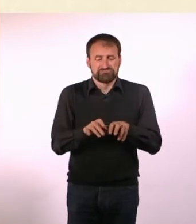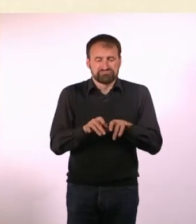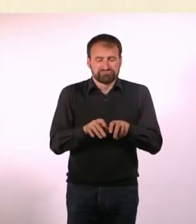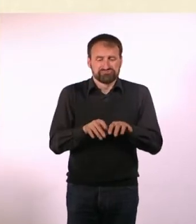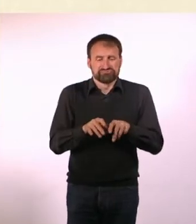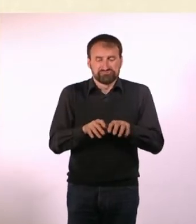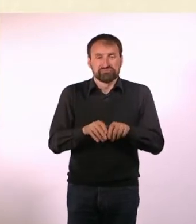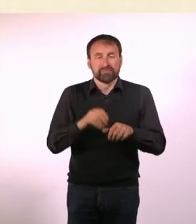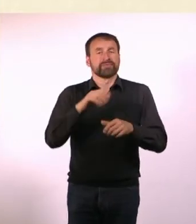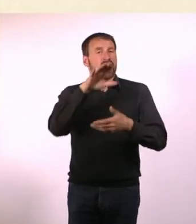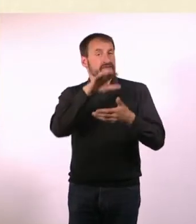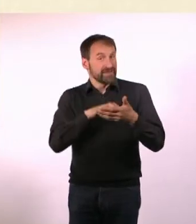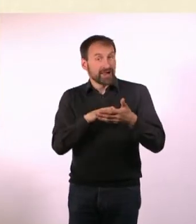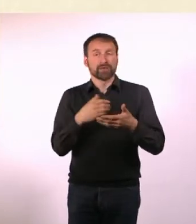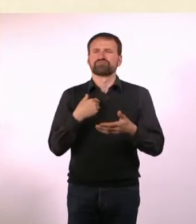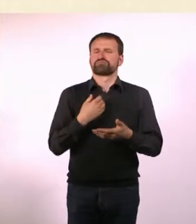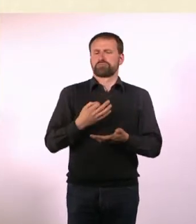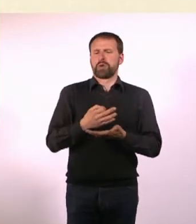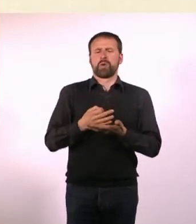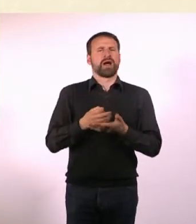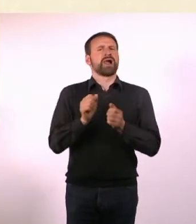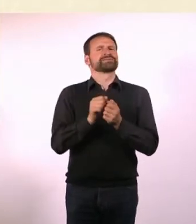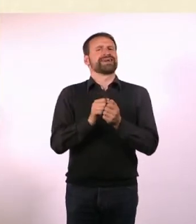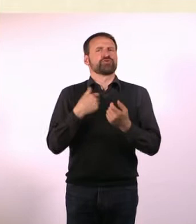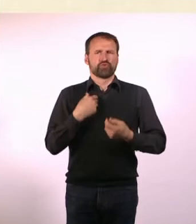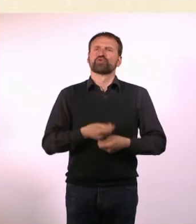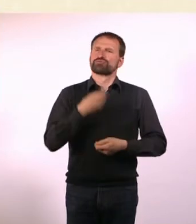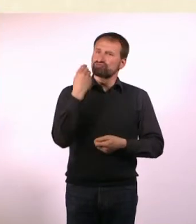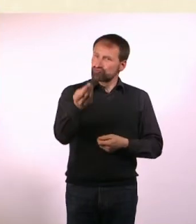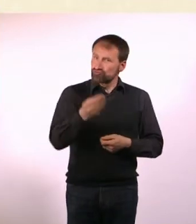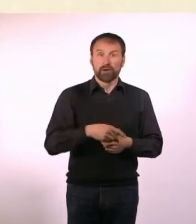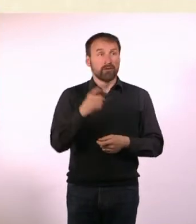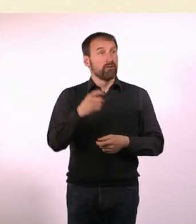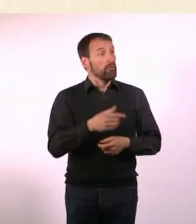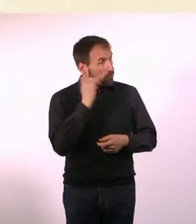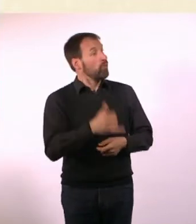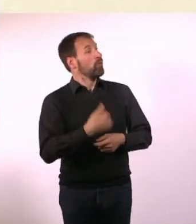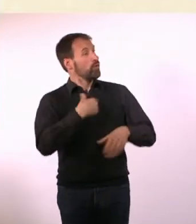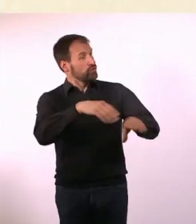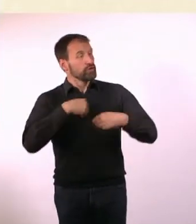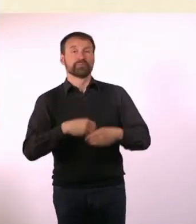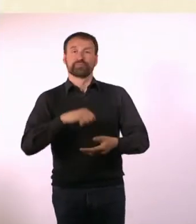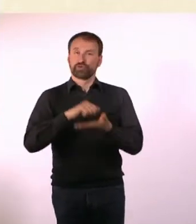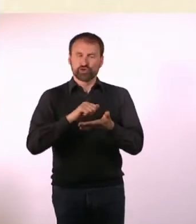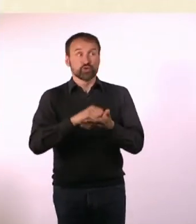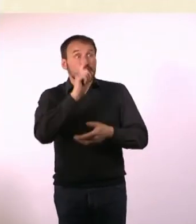habe den der lokalen Zeitung angeboten und die haben den tatsächlich gedruckt. Haben mich auch bezahlt, 200 Mark waren es, glaube ich.